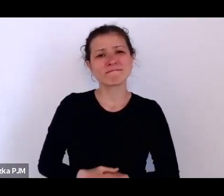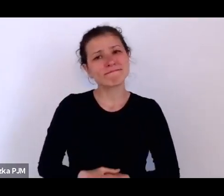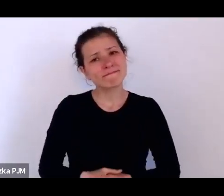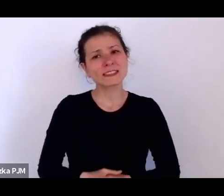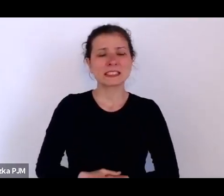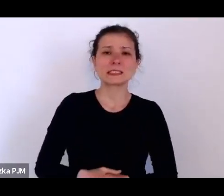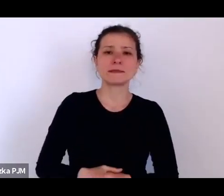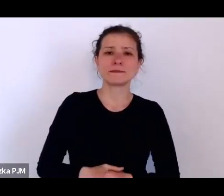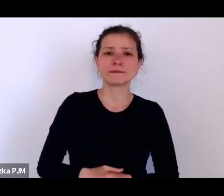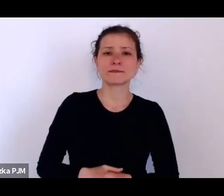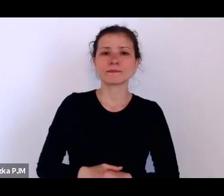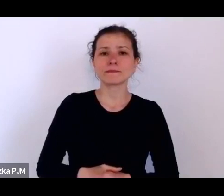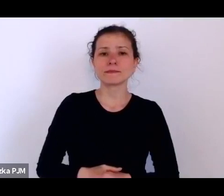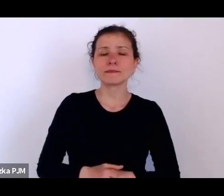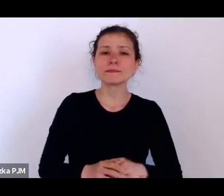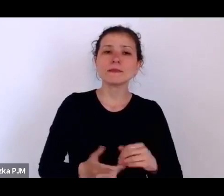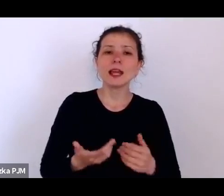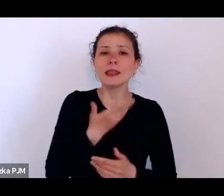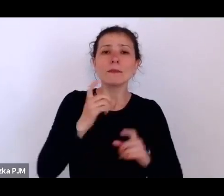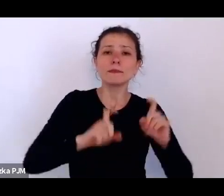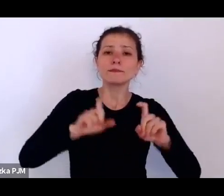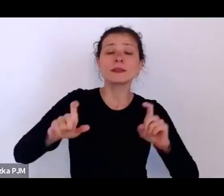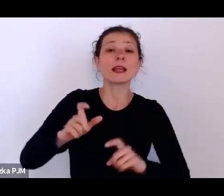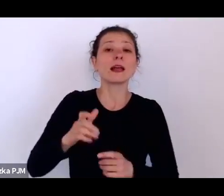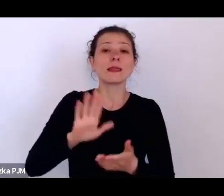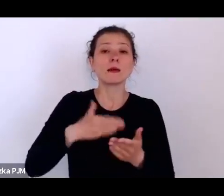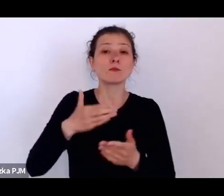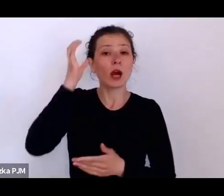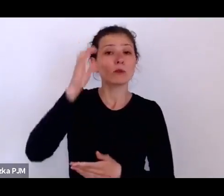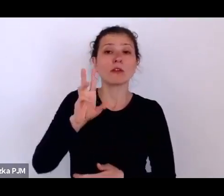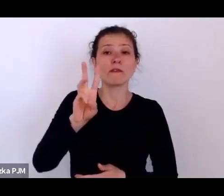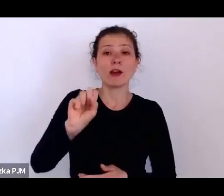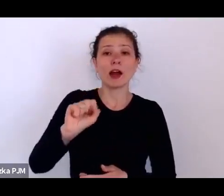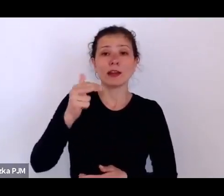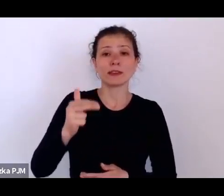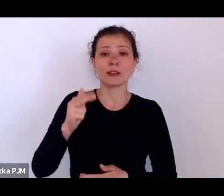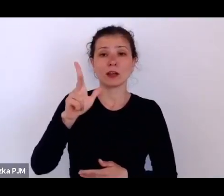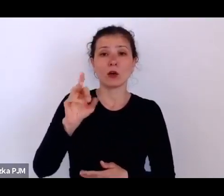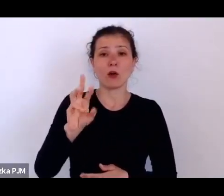Melchior Wańkowicz np. w „Sztafecie” mówi, że takich ludzi